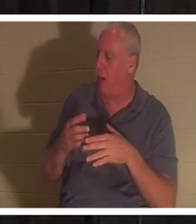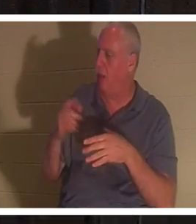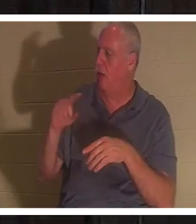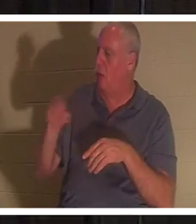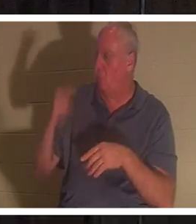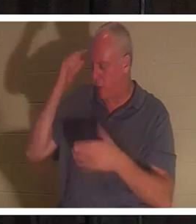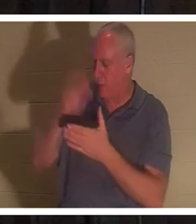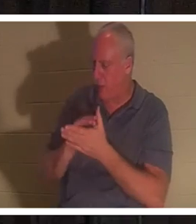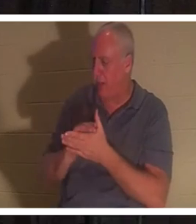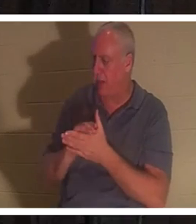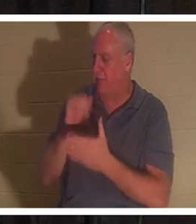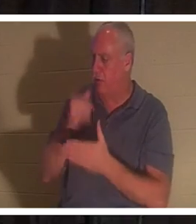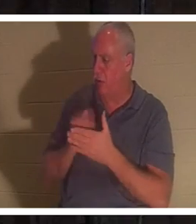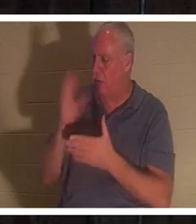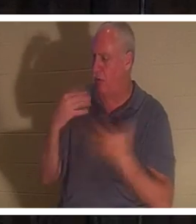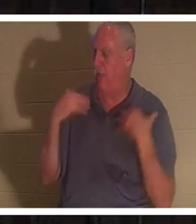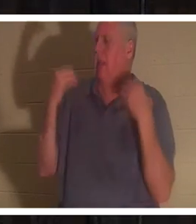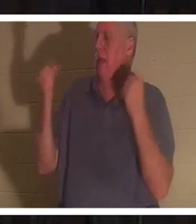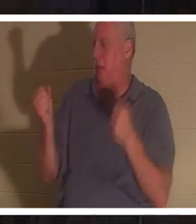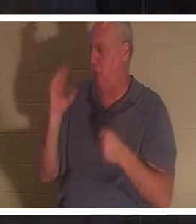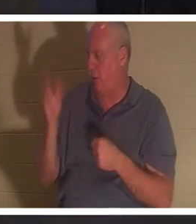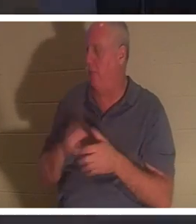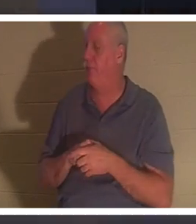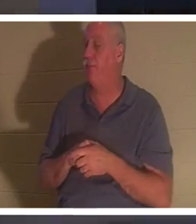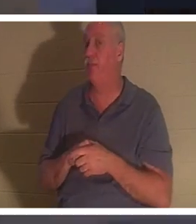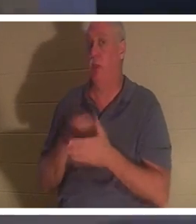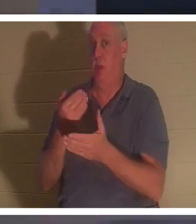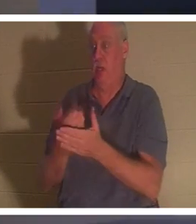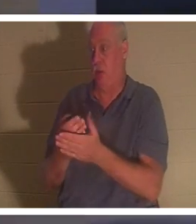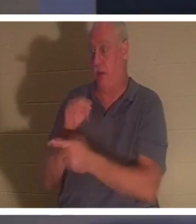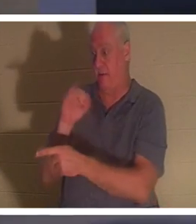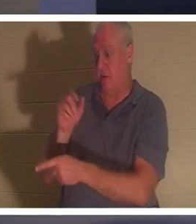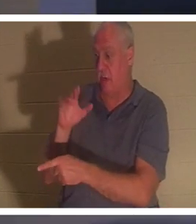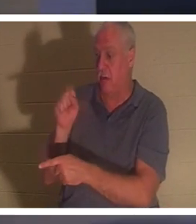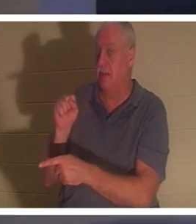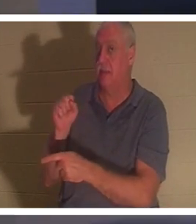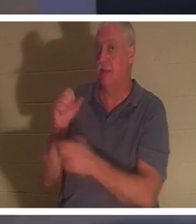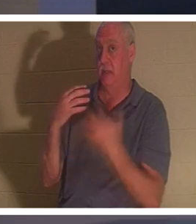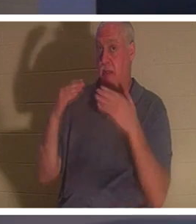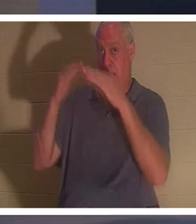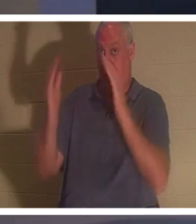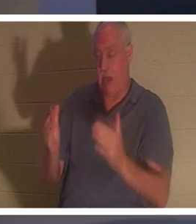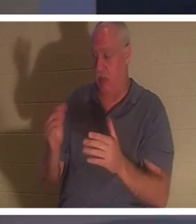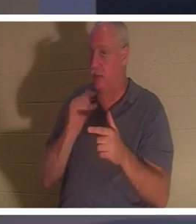」 イエスはヤイロの家に着くと、 ペテロ、ヨハネ、ヤコブ